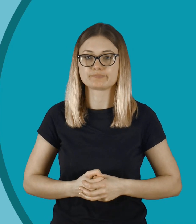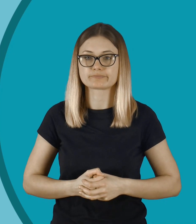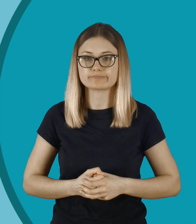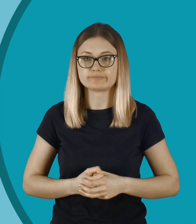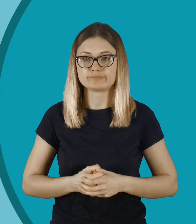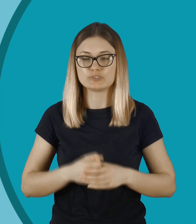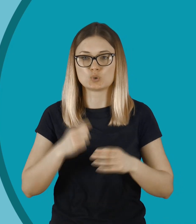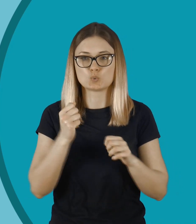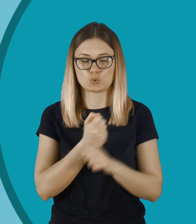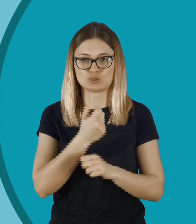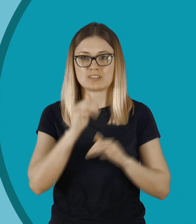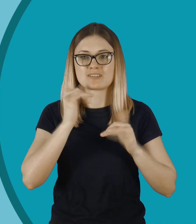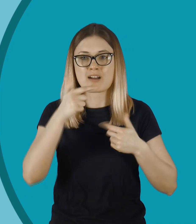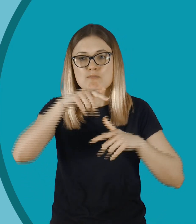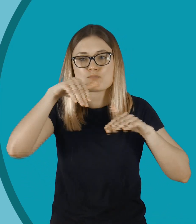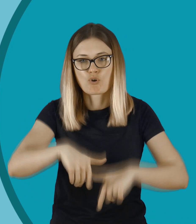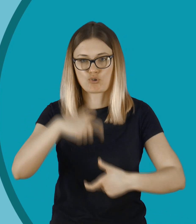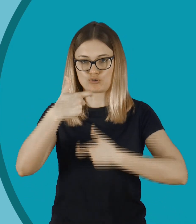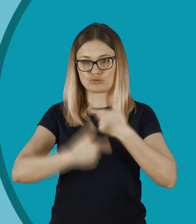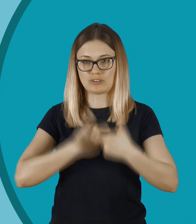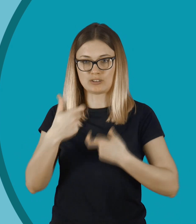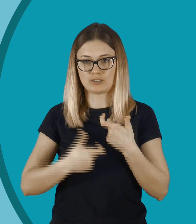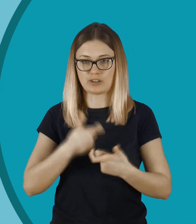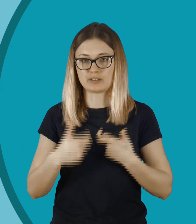O kurczę... Jak mogło do tego dojść?